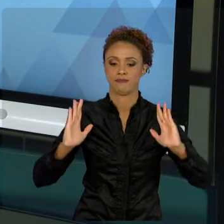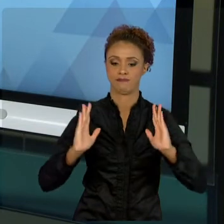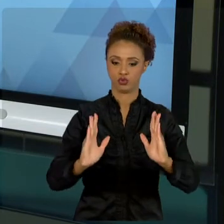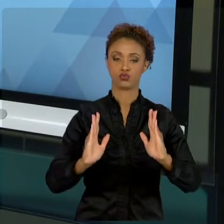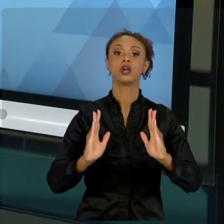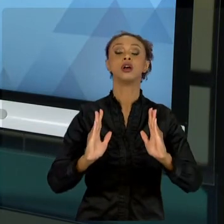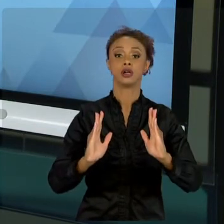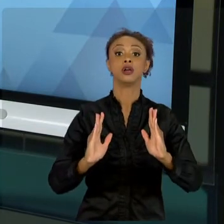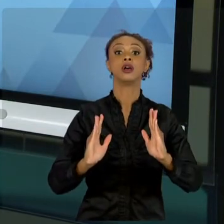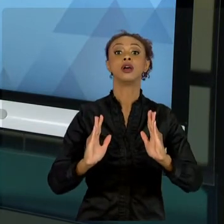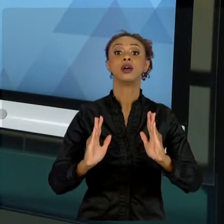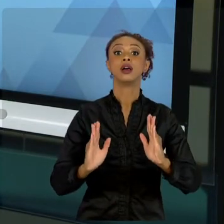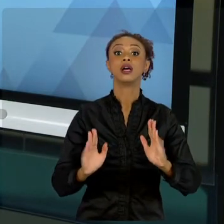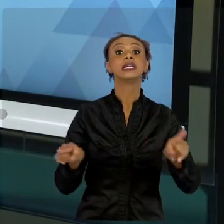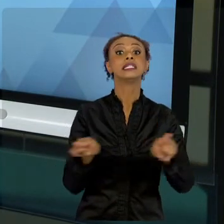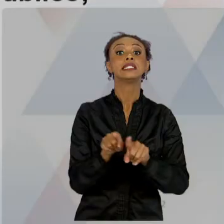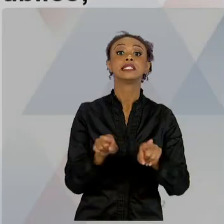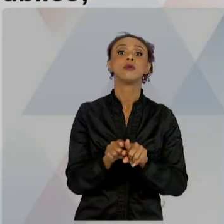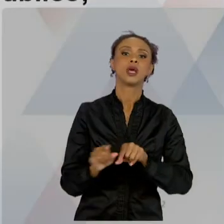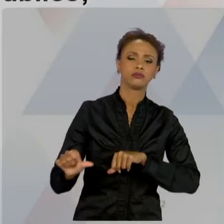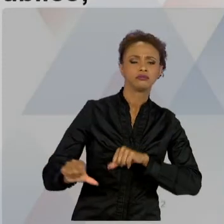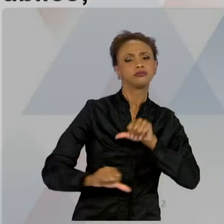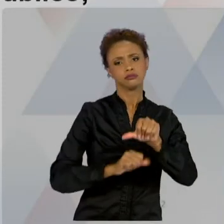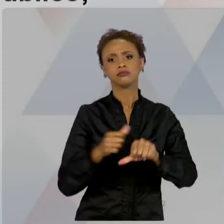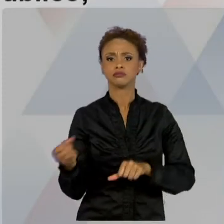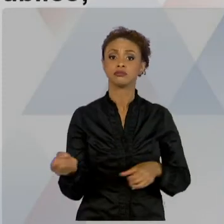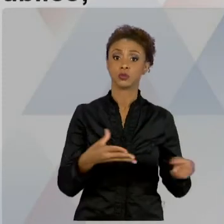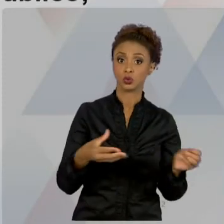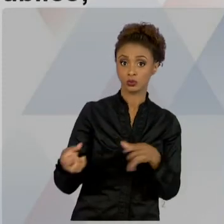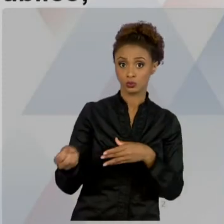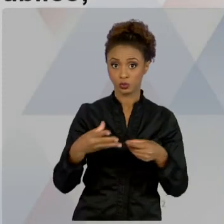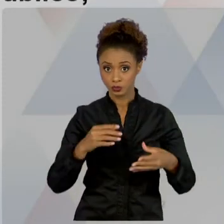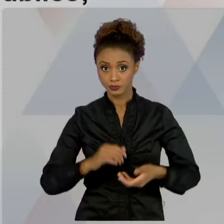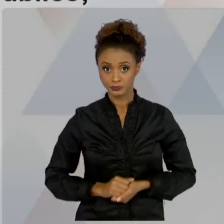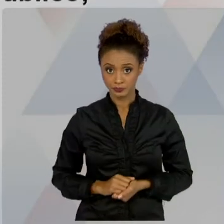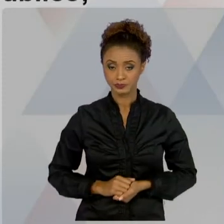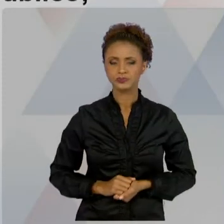PROJETO PRIVADO, QUE DIFERENCIA DO PÚBLICO.